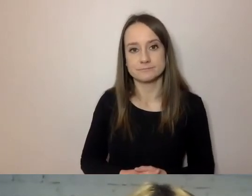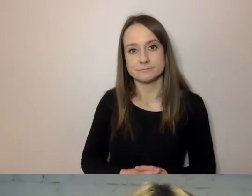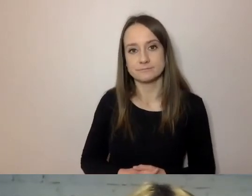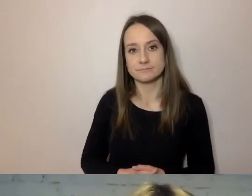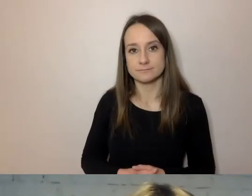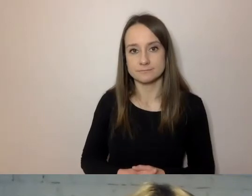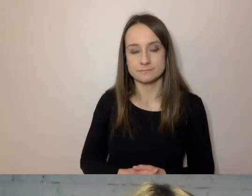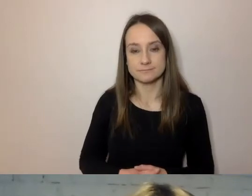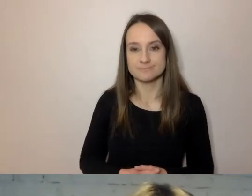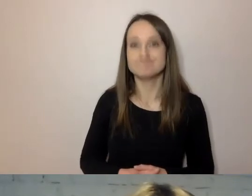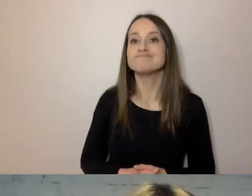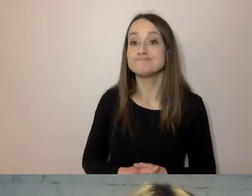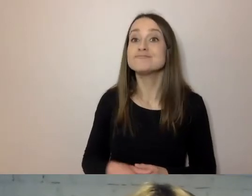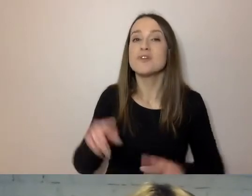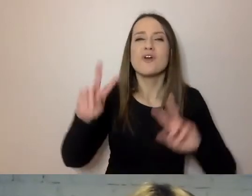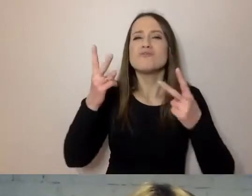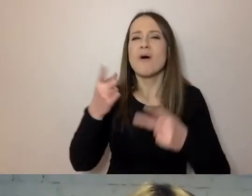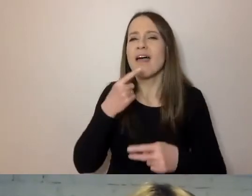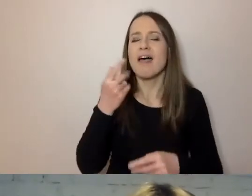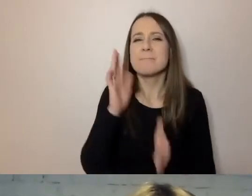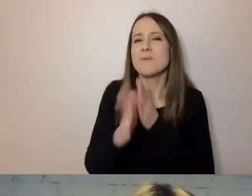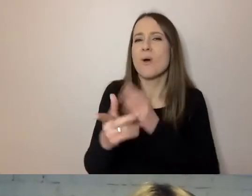Dwa słowa o tym, skąd wziął się prosty język.